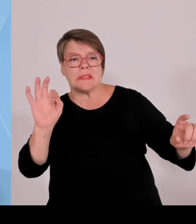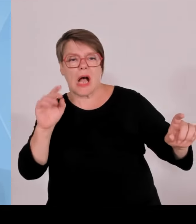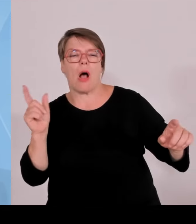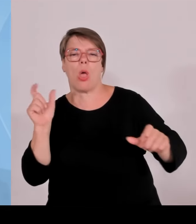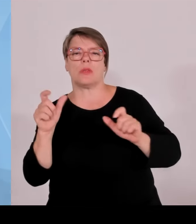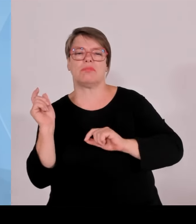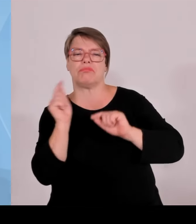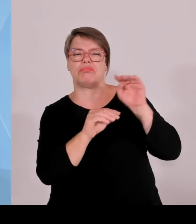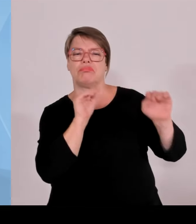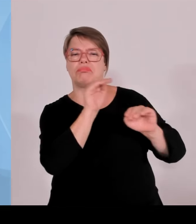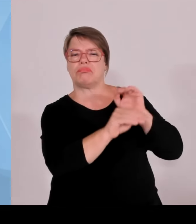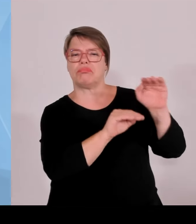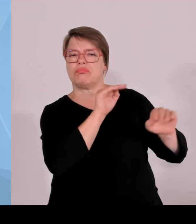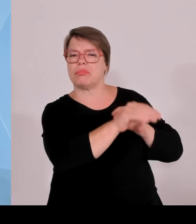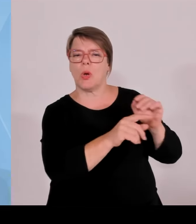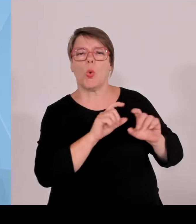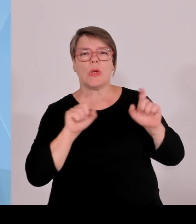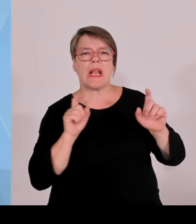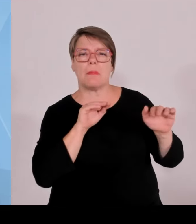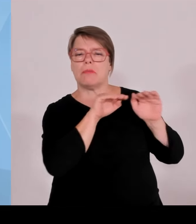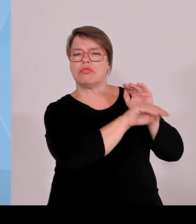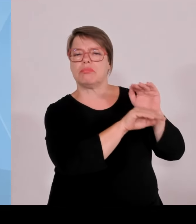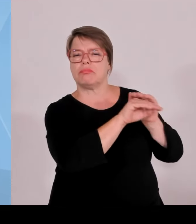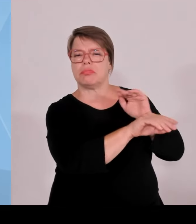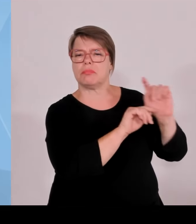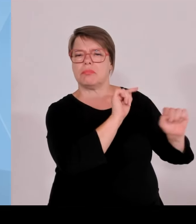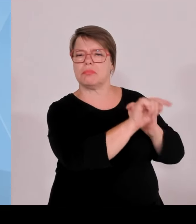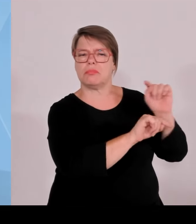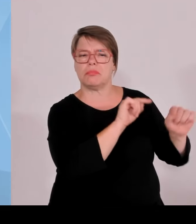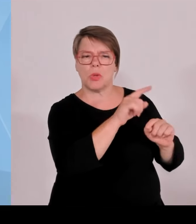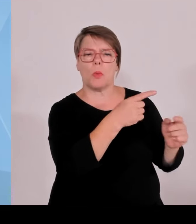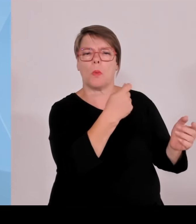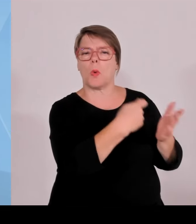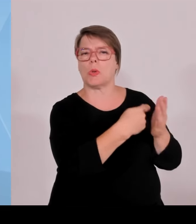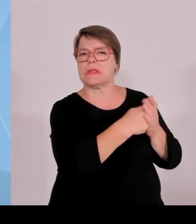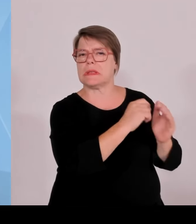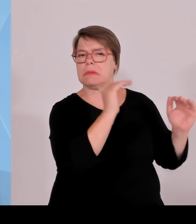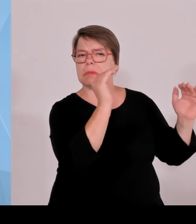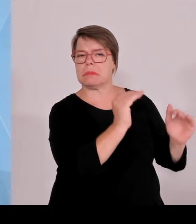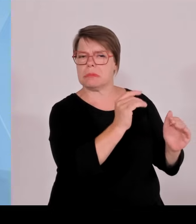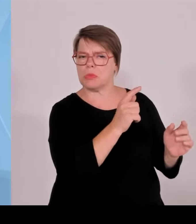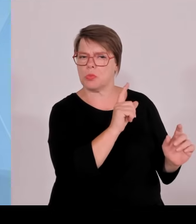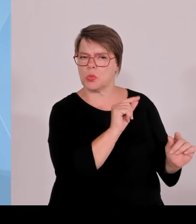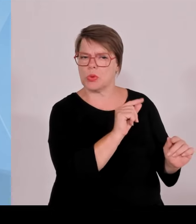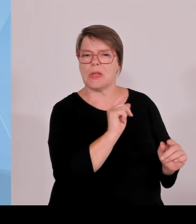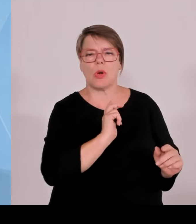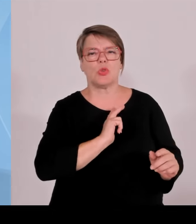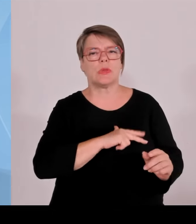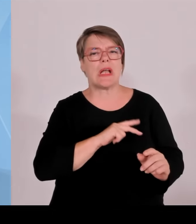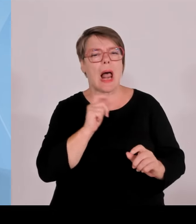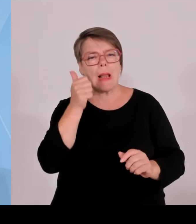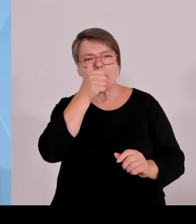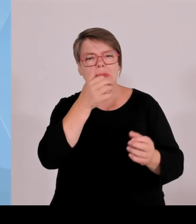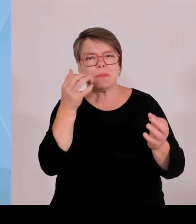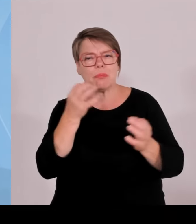Es wurde ja immer gesagt, das ginge nicht. In der EM-Zeit ging es und künftig muss es auch weitergehen.